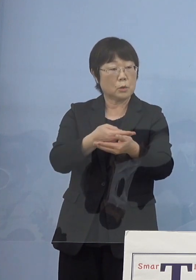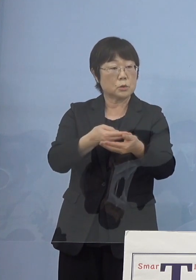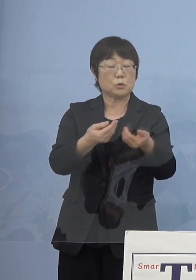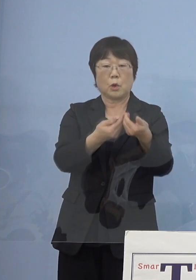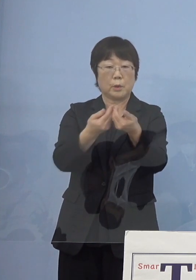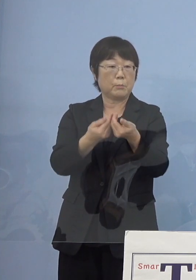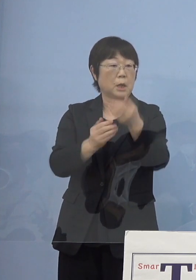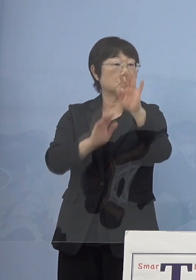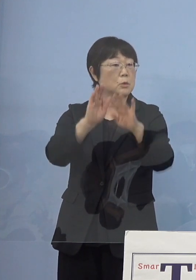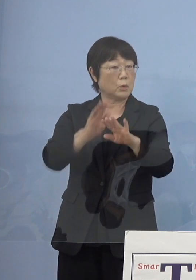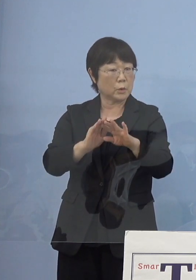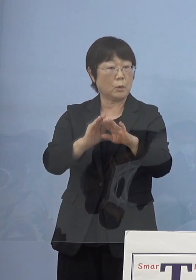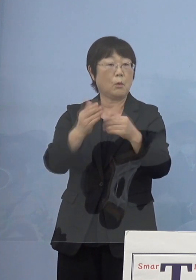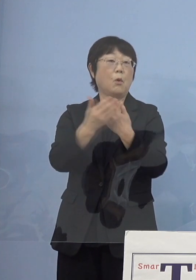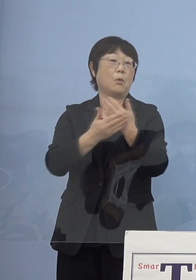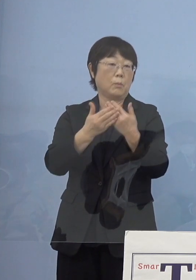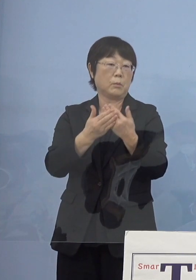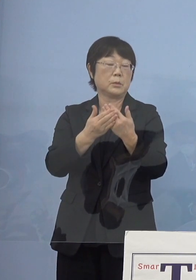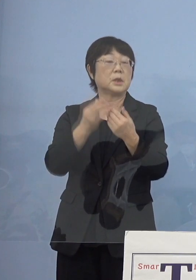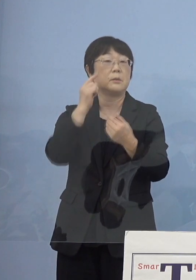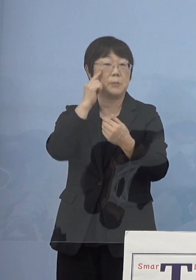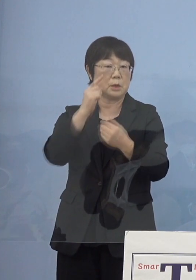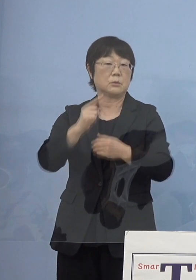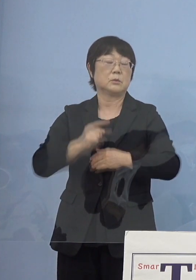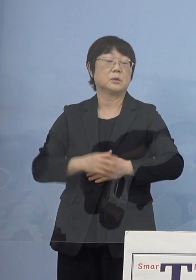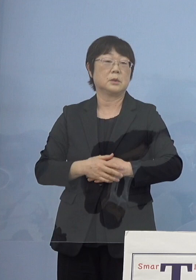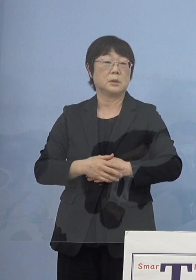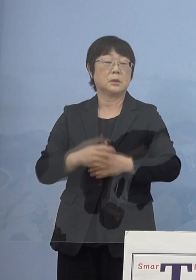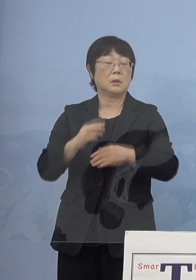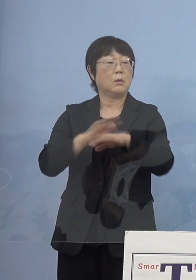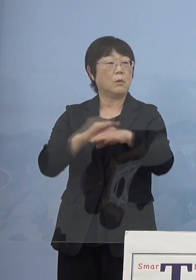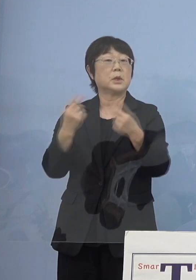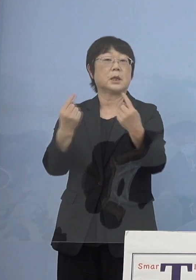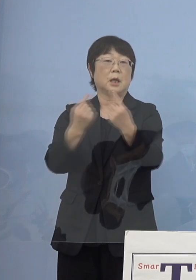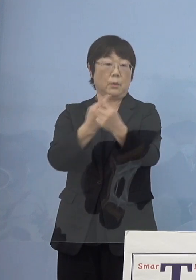ここに重点を置いていく このように変わるということになるんですね